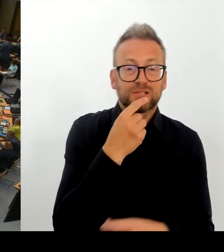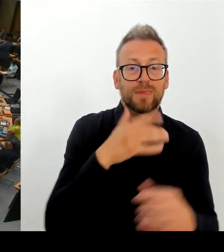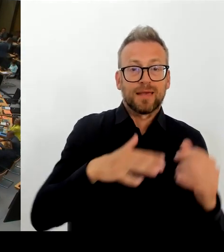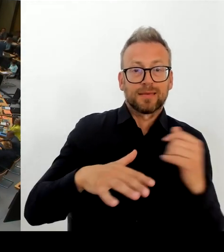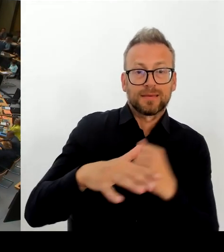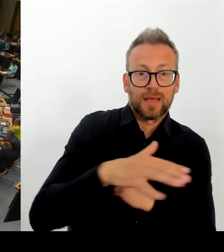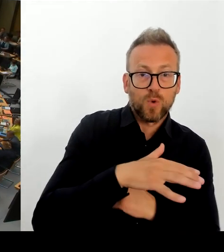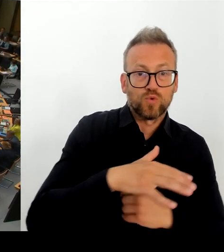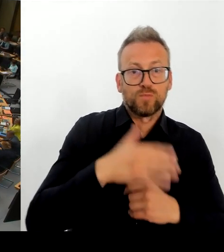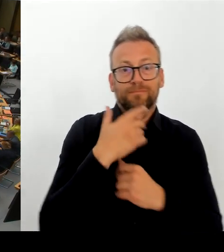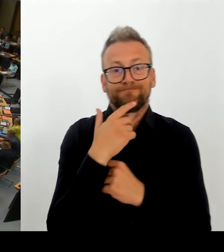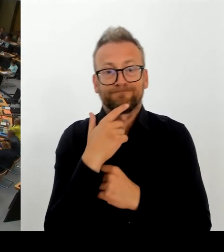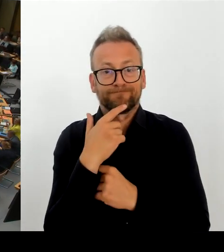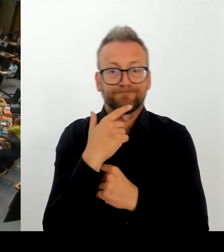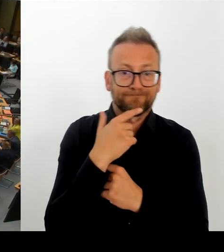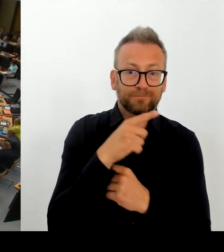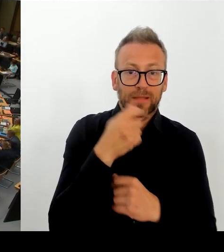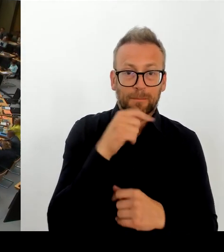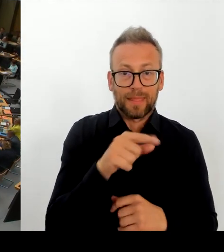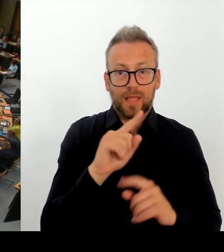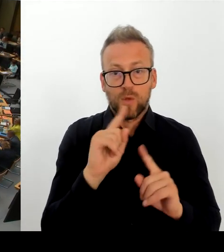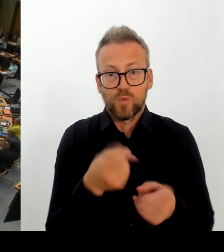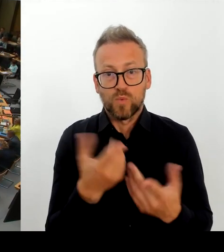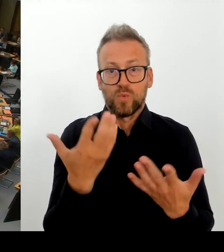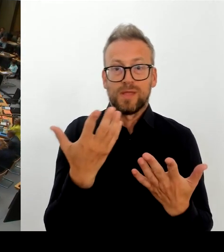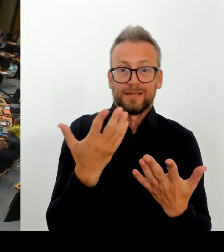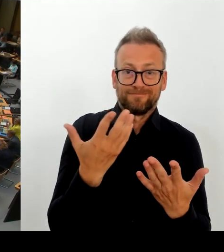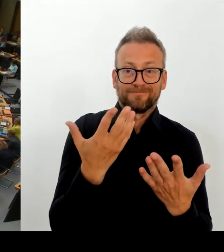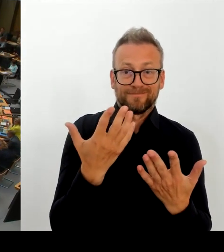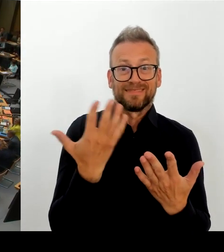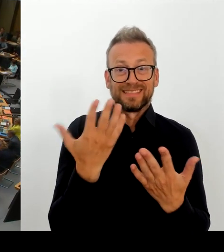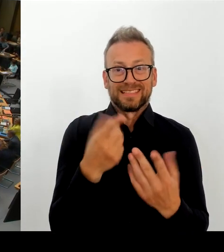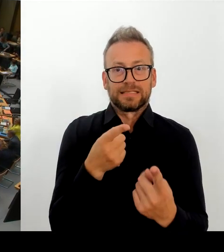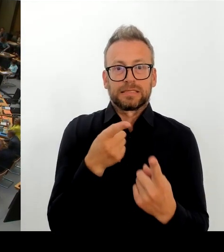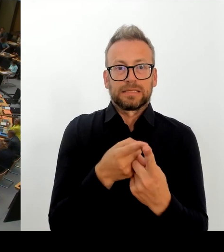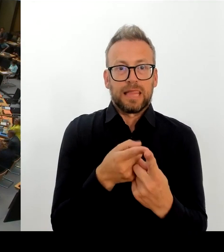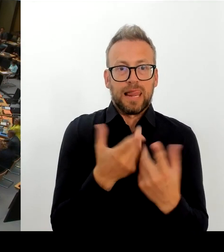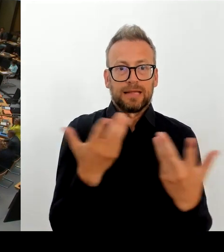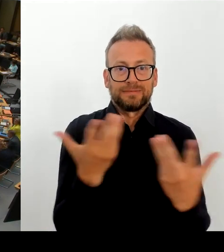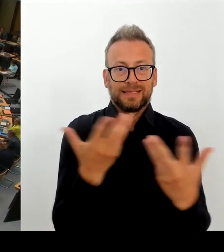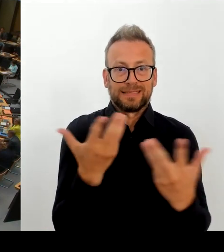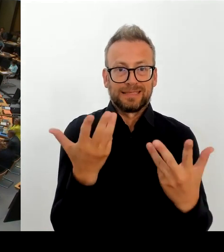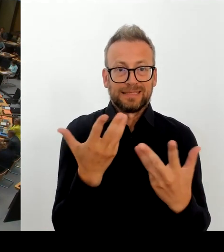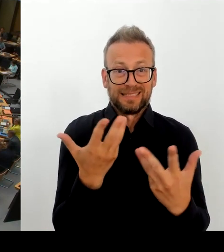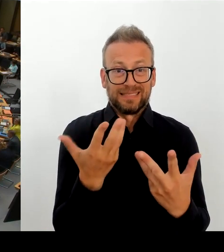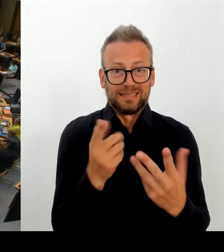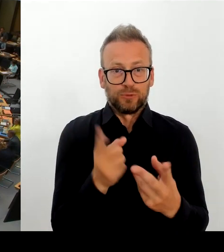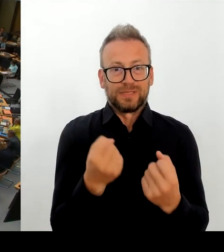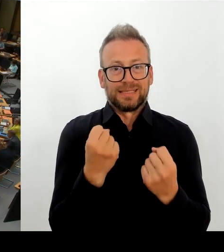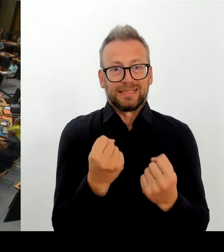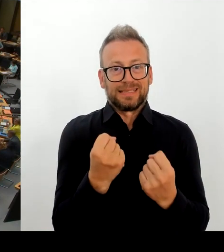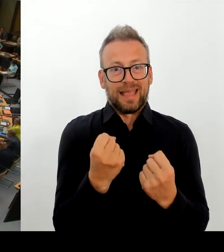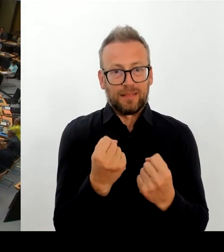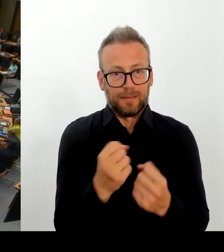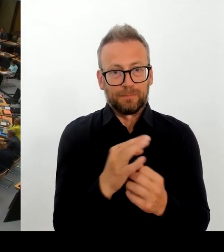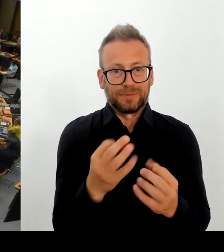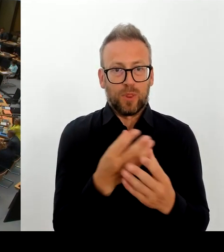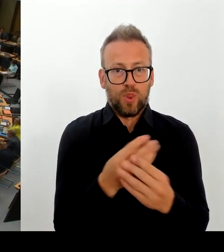(Rednerwechsel) Sehr geehrte Frau Präsidentin! Sehr geehrte Abgeordnete! Zunächst lassen Sie erwähnt sein, dass dieses Thema in Bezirkshoheit liegt.